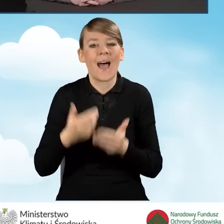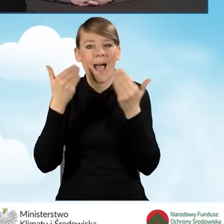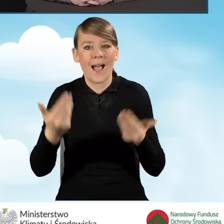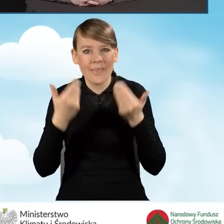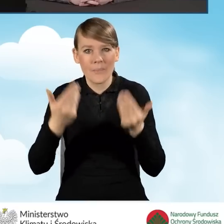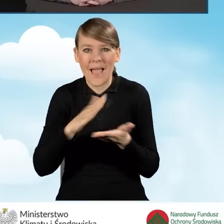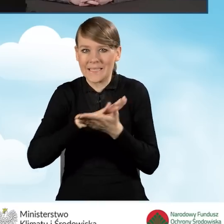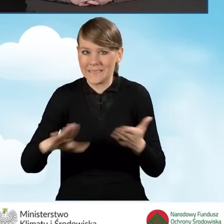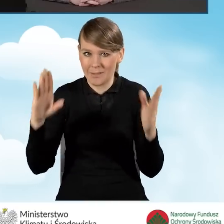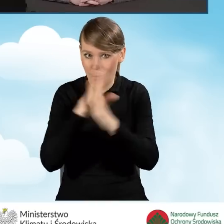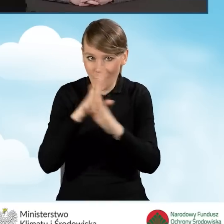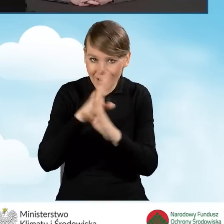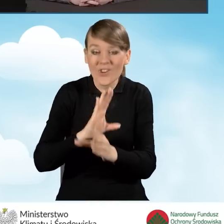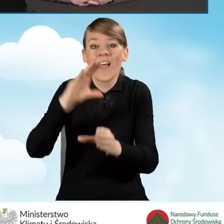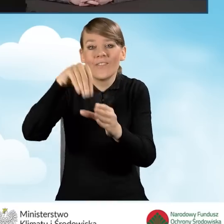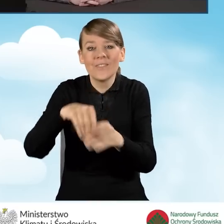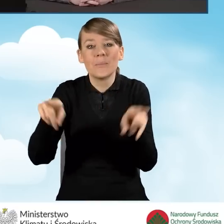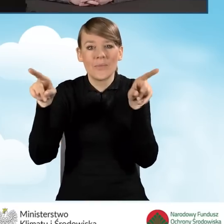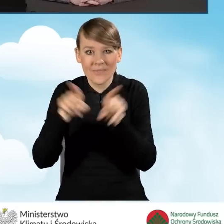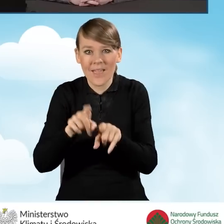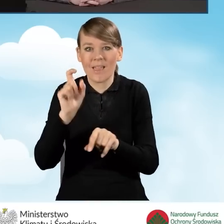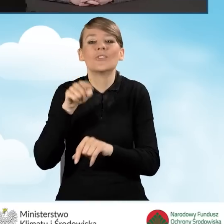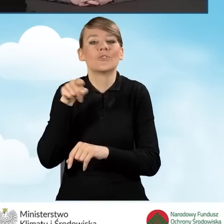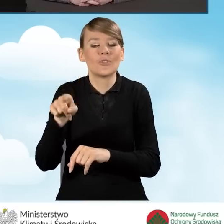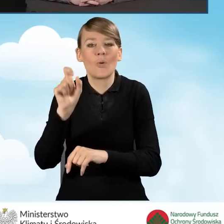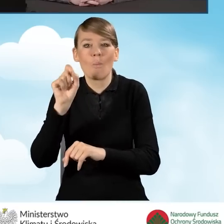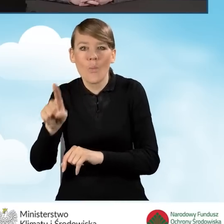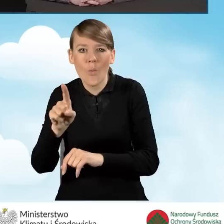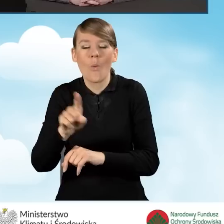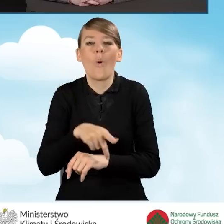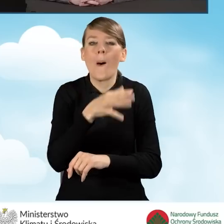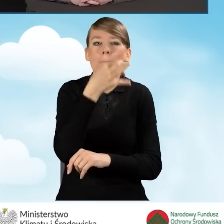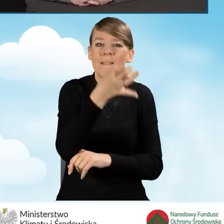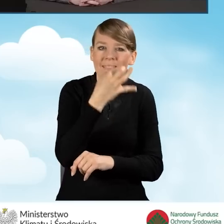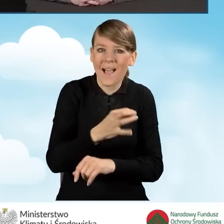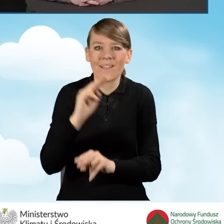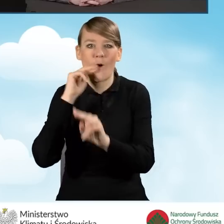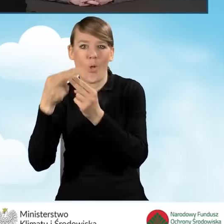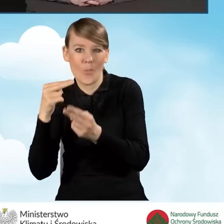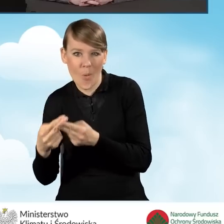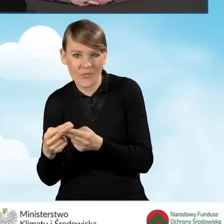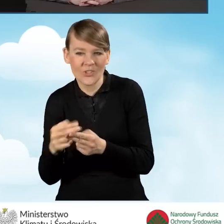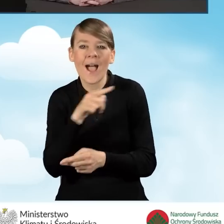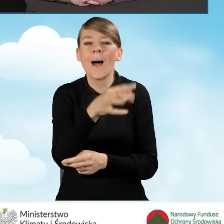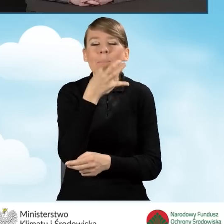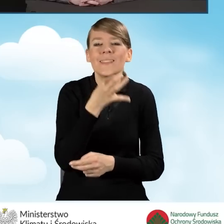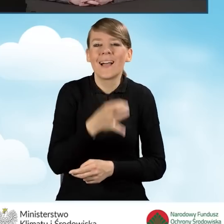Tam są również umieszczone odpowiedzi na pytania, które były zadawane w trakcie pierwszego odcinka.